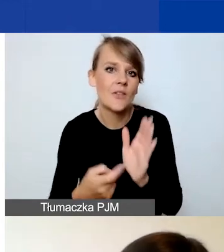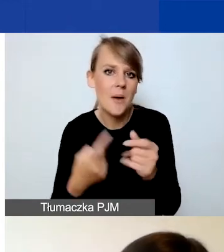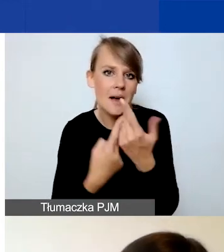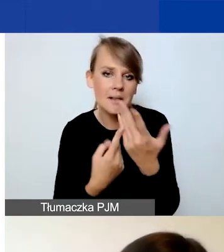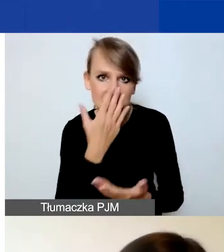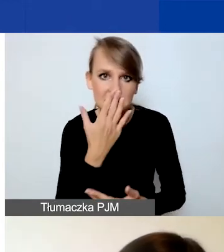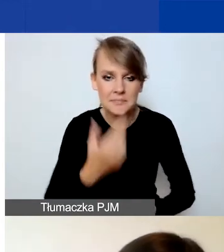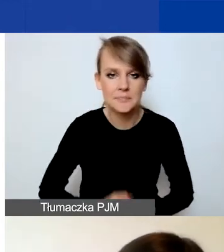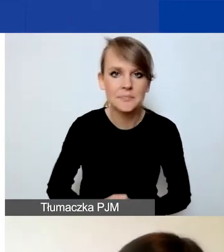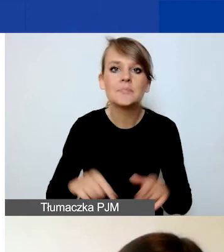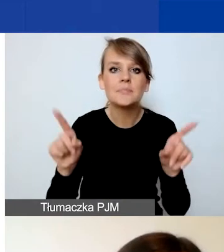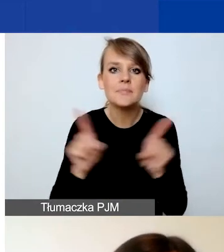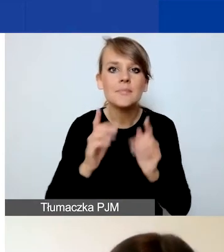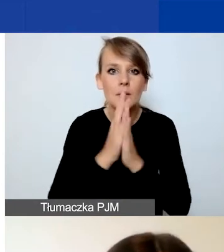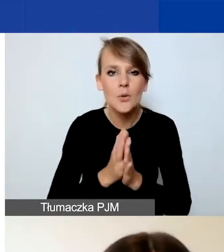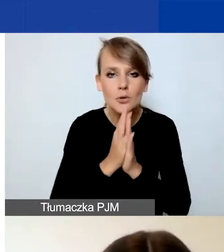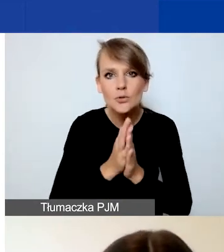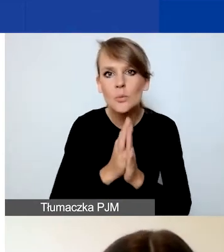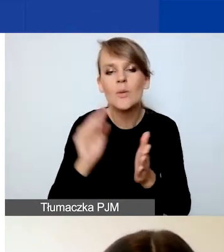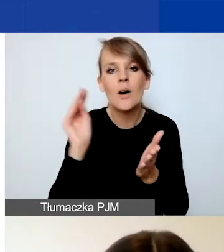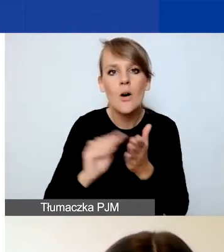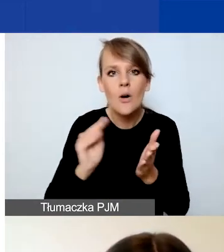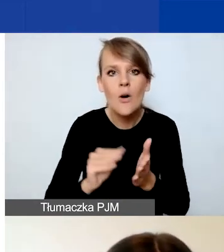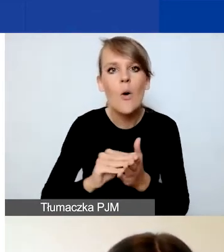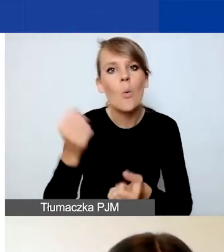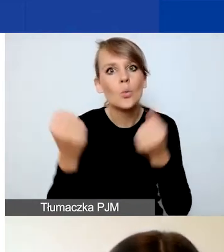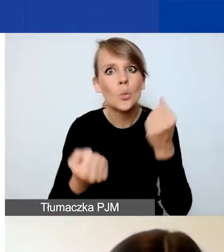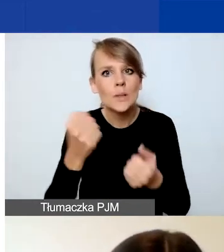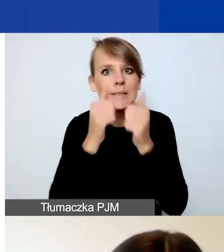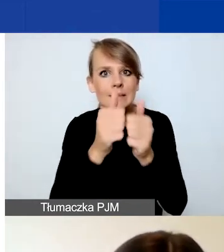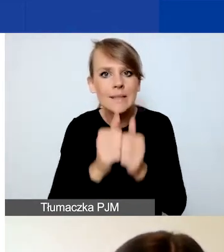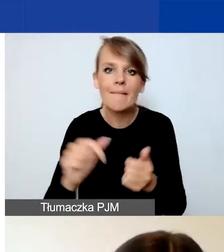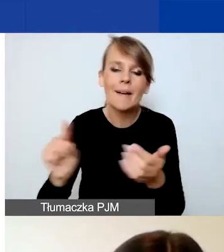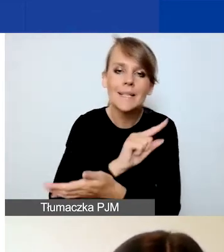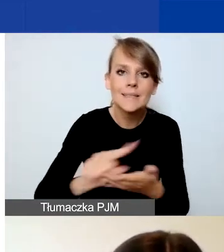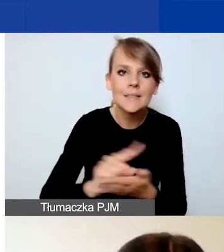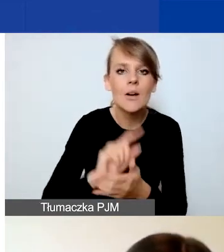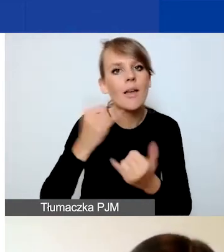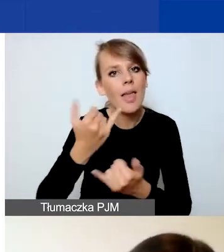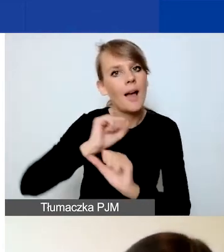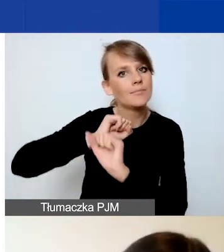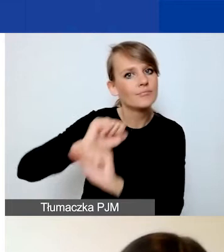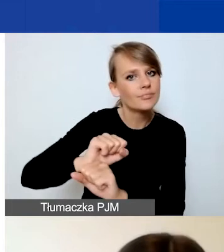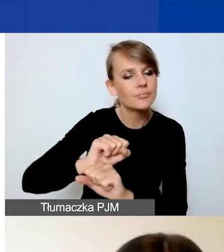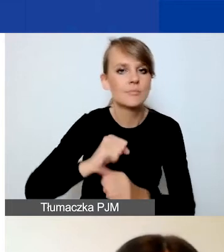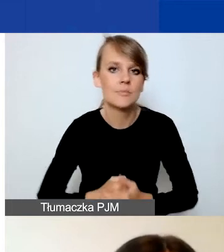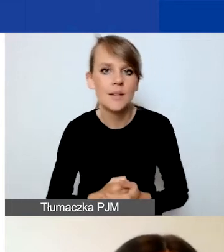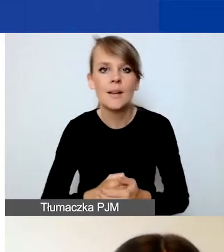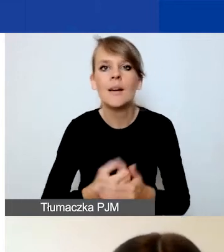Prosimy również o opisanie wyzwań i ryzyk, jak możecie im przeciwdziałać i co możecie zrobić,